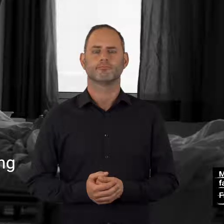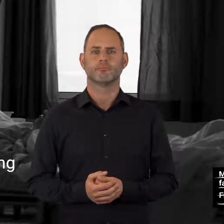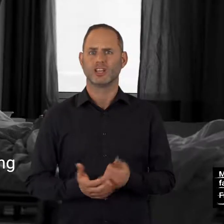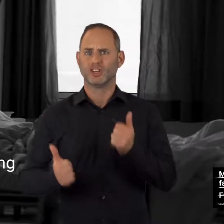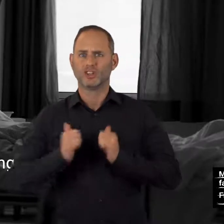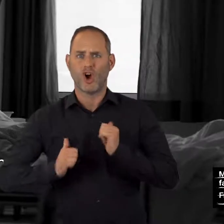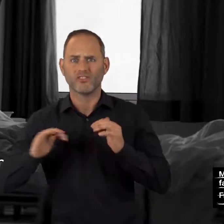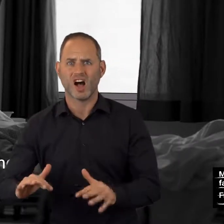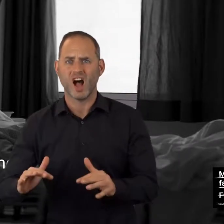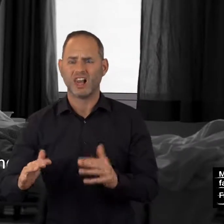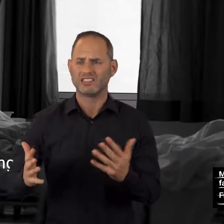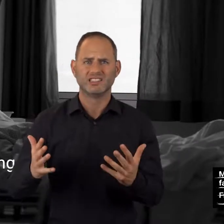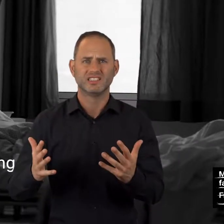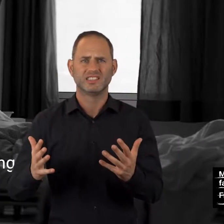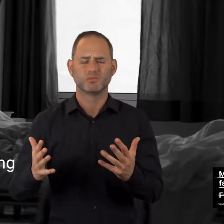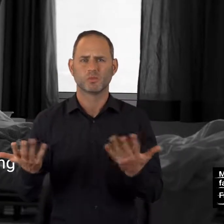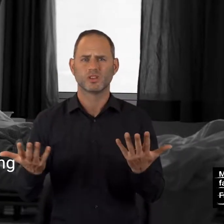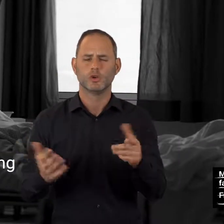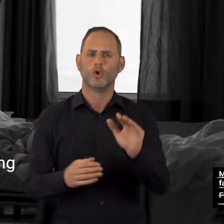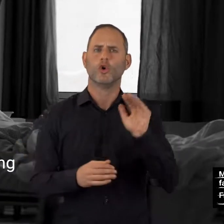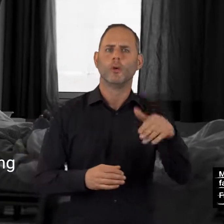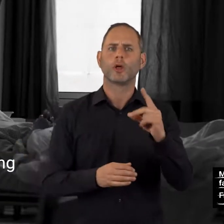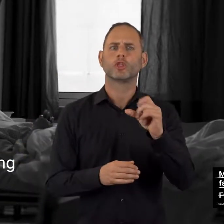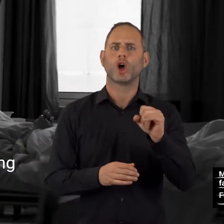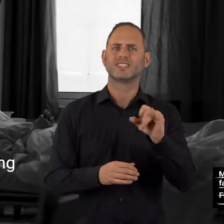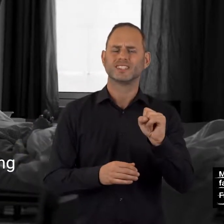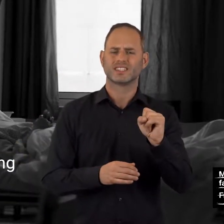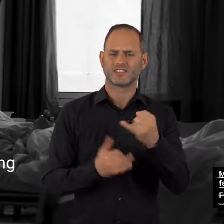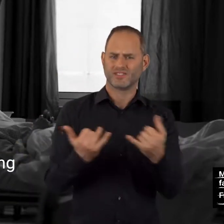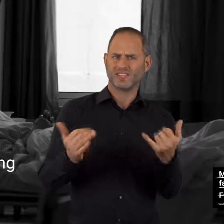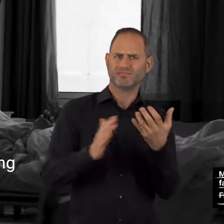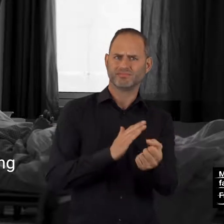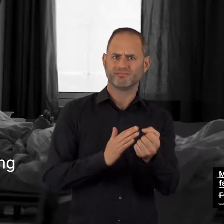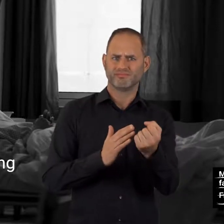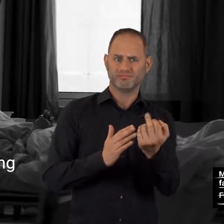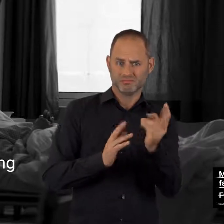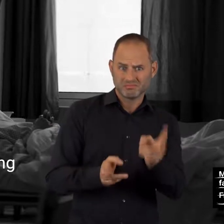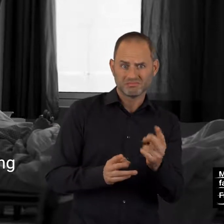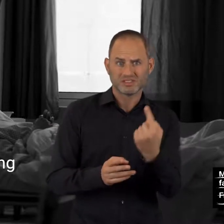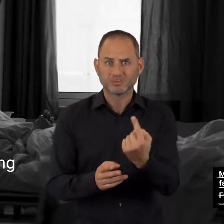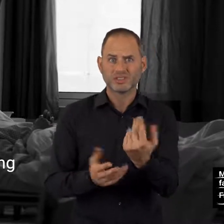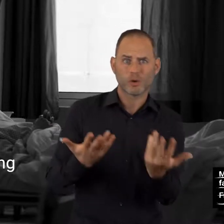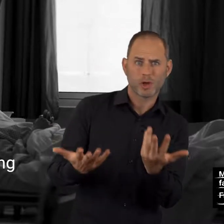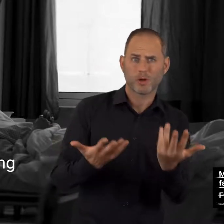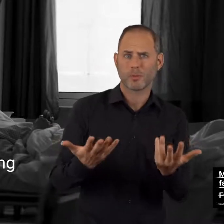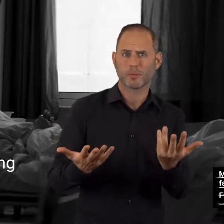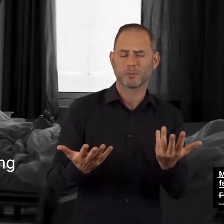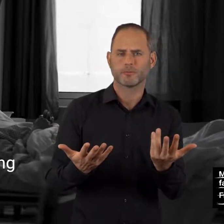Notfall? Was sind Zeichen einer Überdosierung?